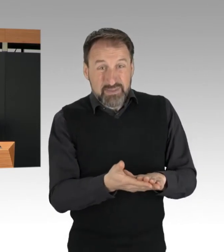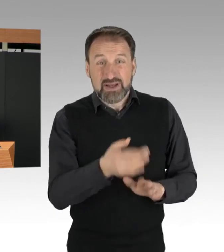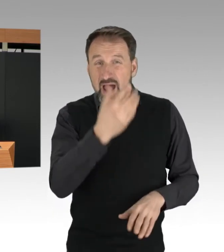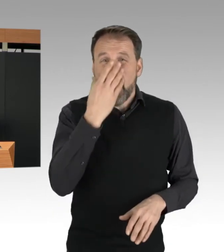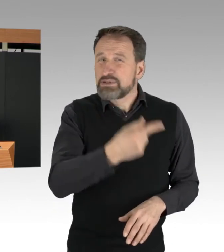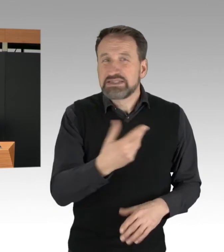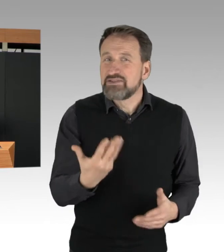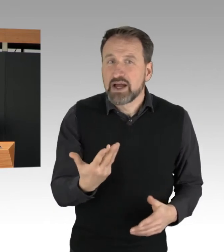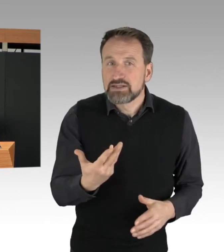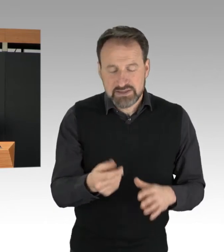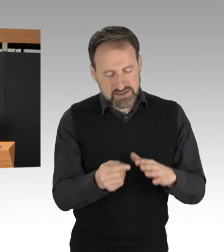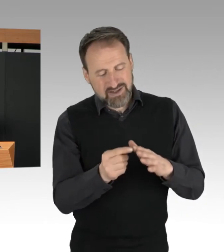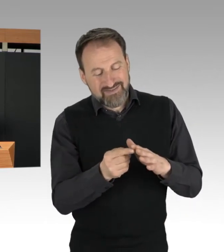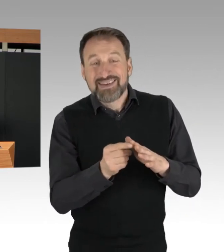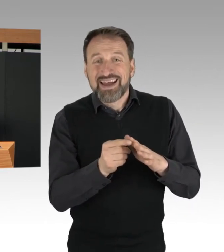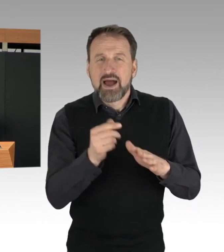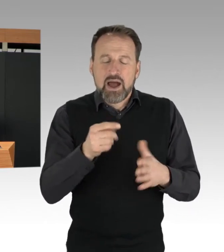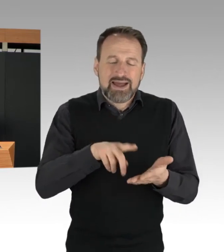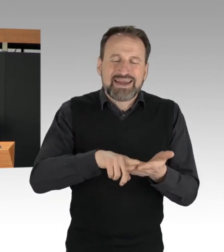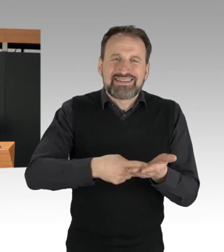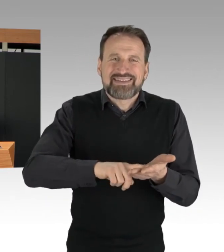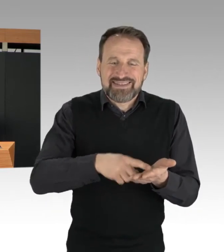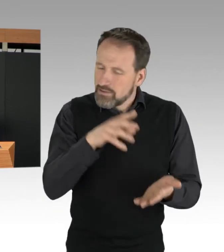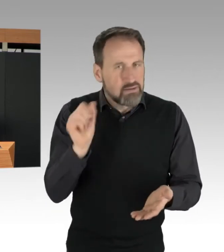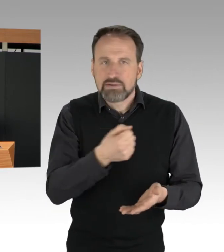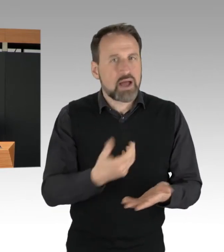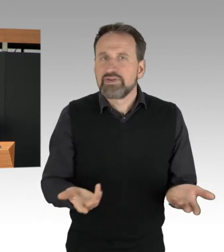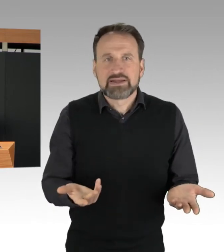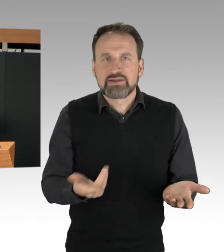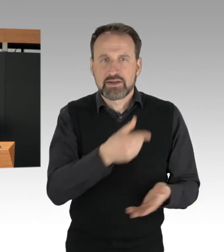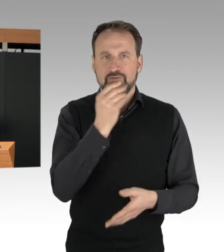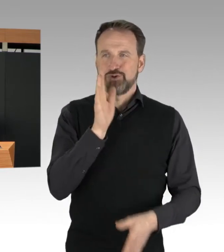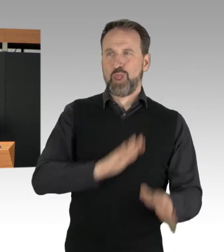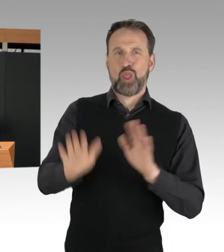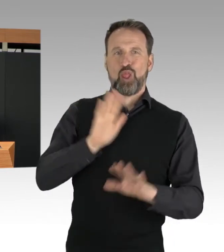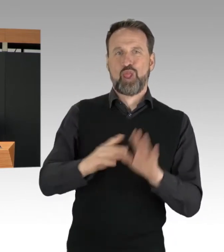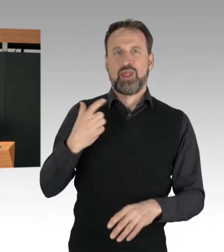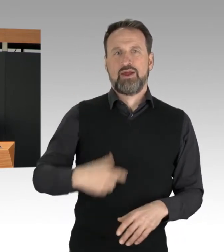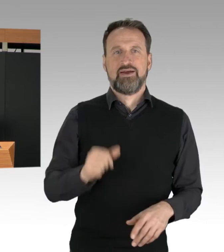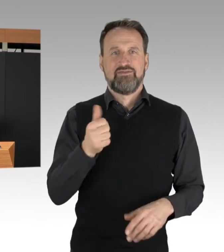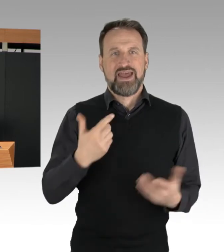Denn durch die Manipulation des körperlichen Identifizierungs-Merkmals Fingerabdruck